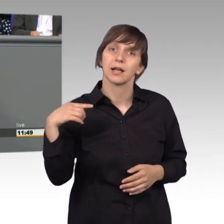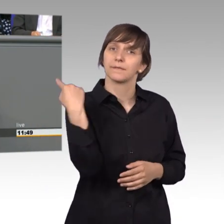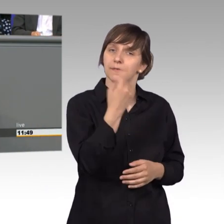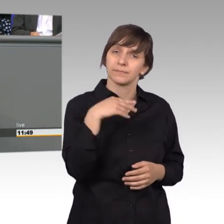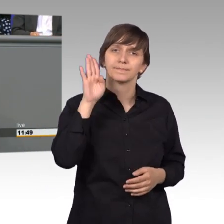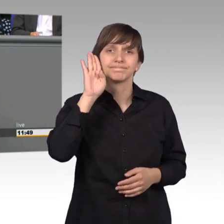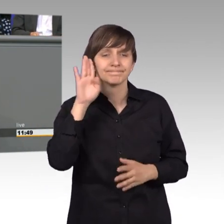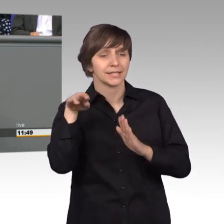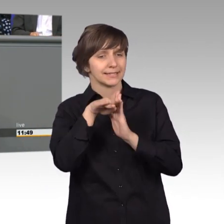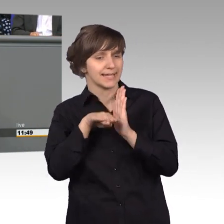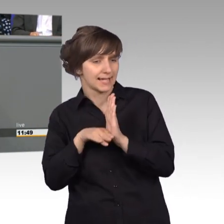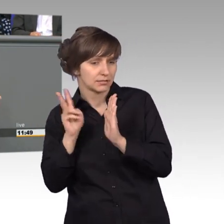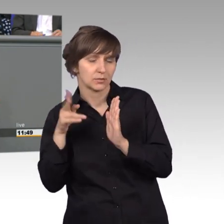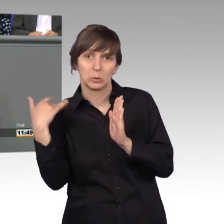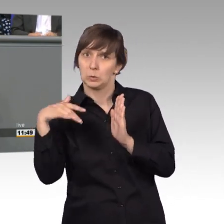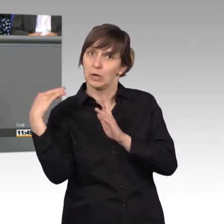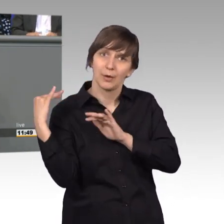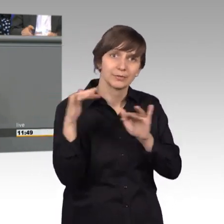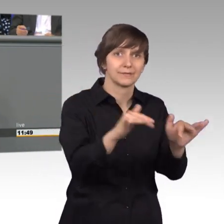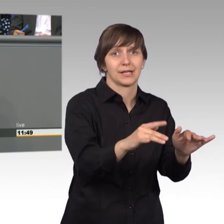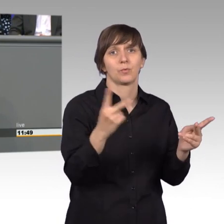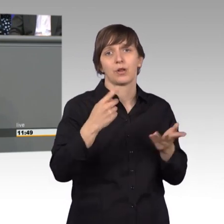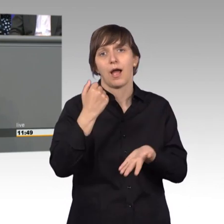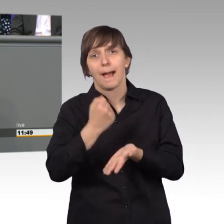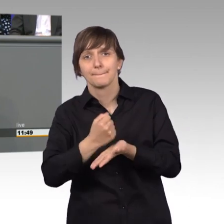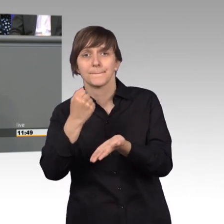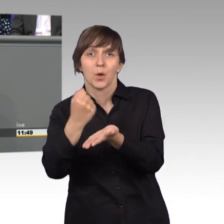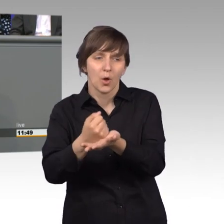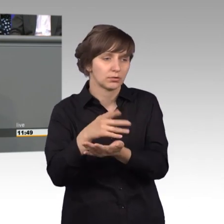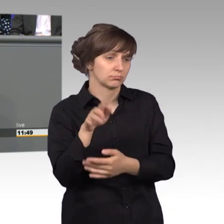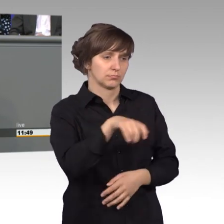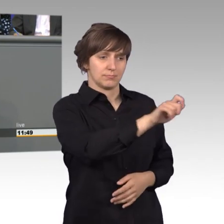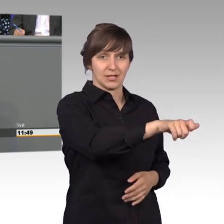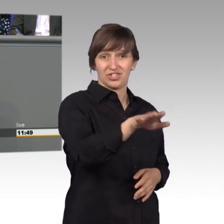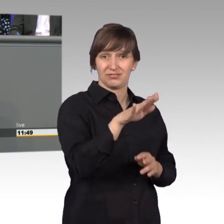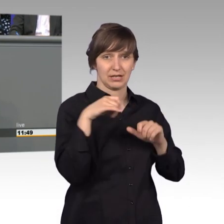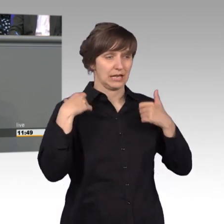die Arbeit von Ämtern und Behörden auf das Leben der Mitmenschen haben.